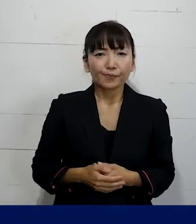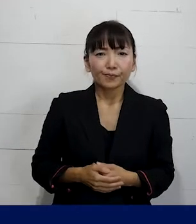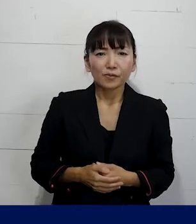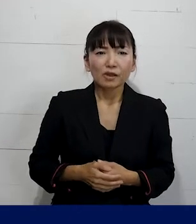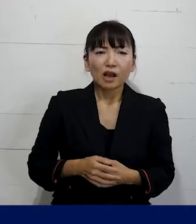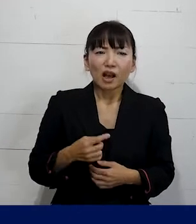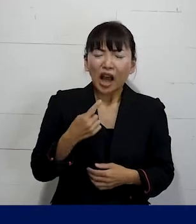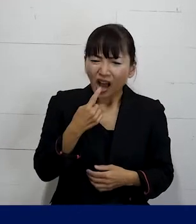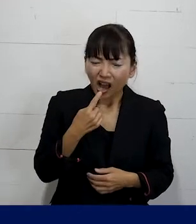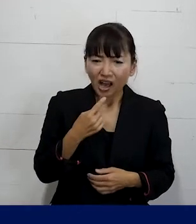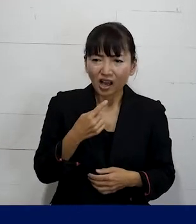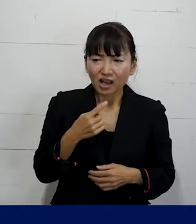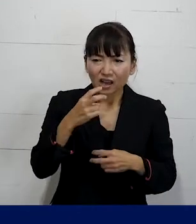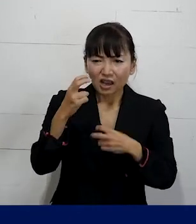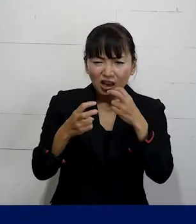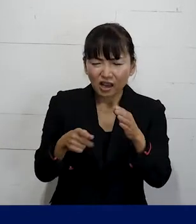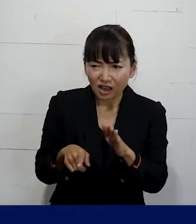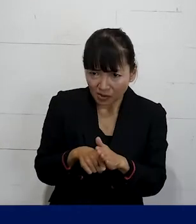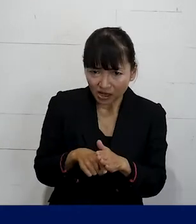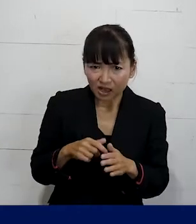こんなことは 自分が我慢していればいいんじゃないかな